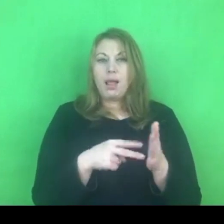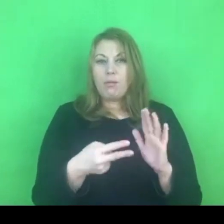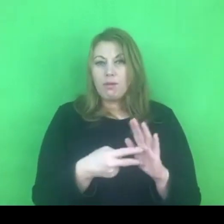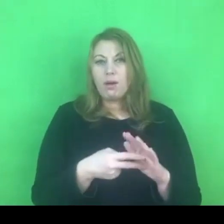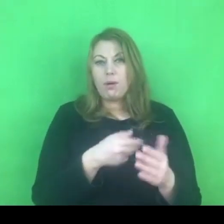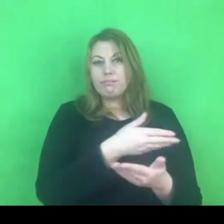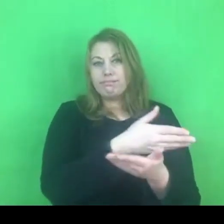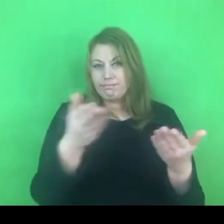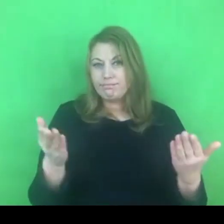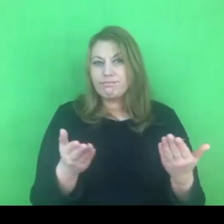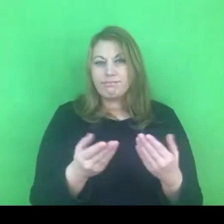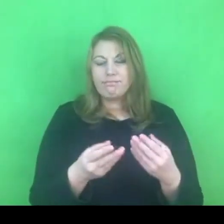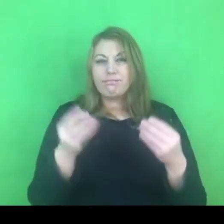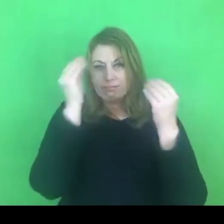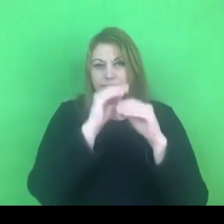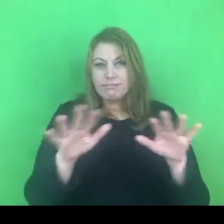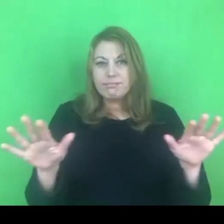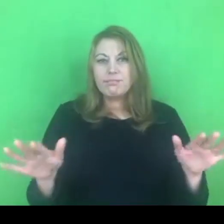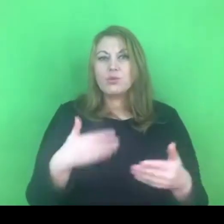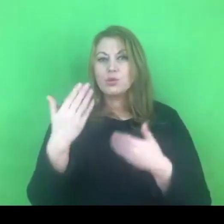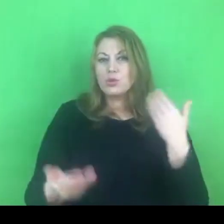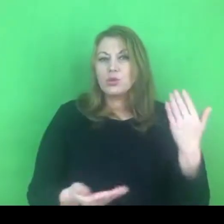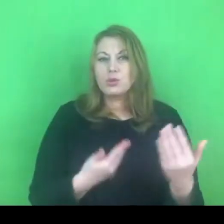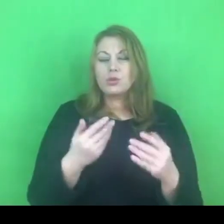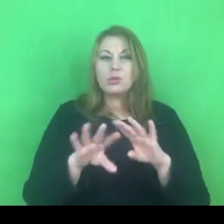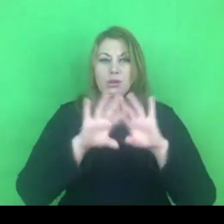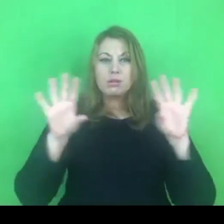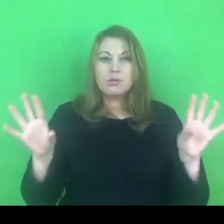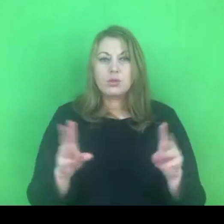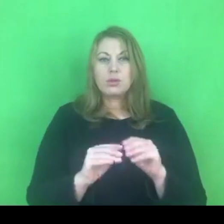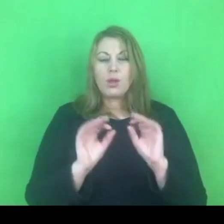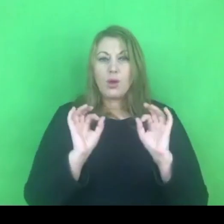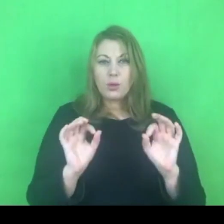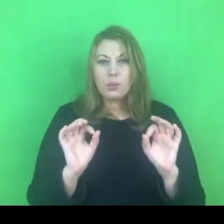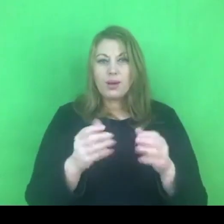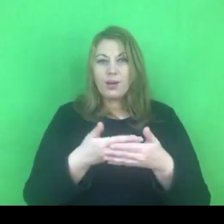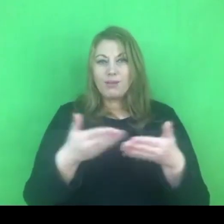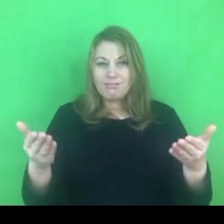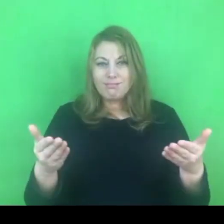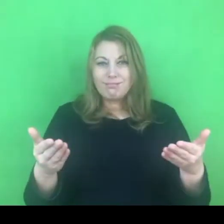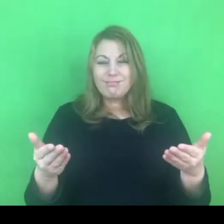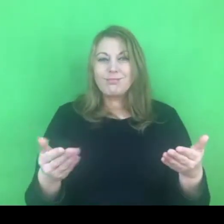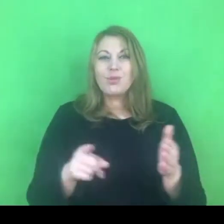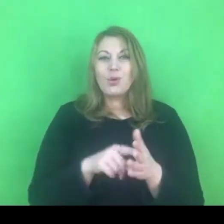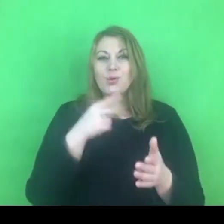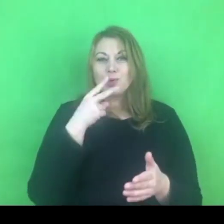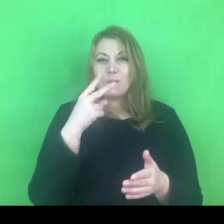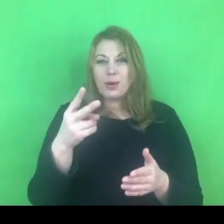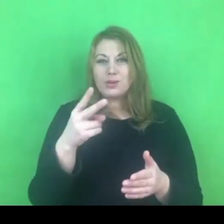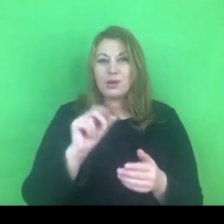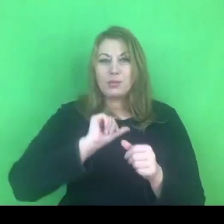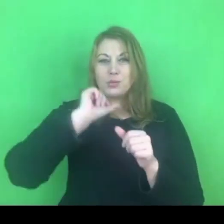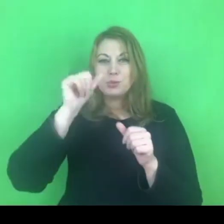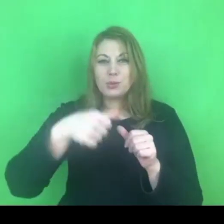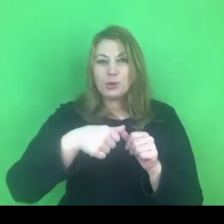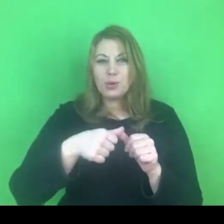Życzę wszystkiego dobrego! Powdzenia! Do zobaczenia w przyszłym roku.